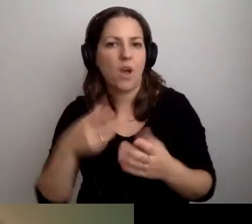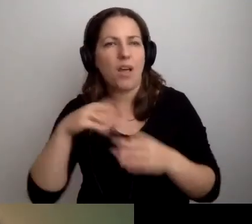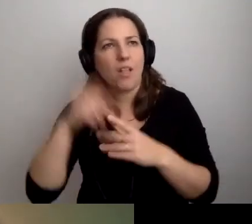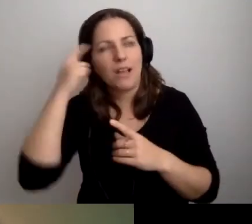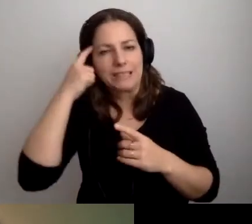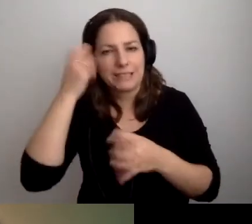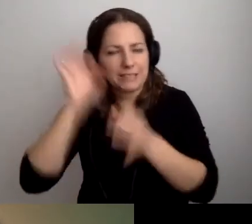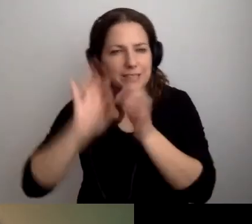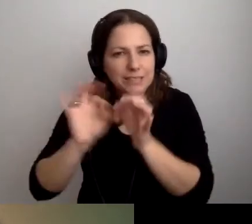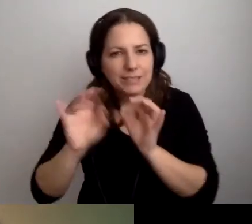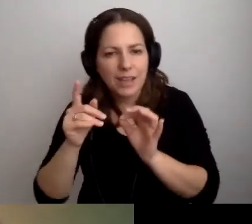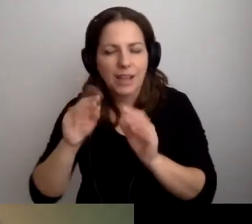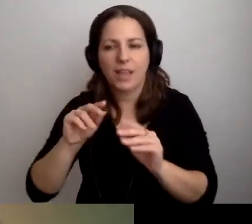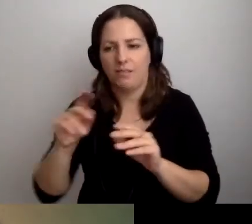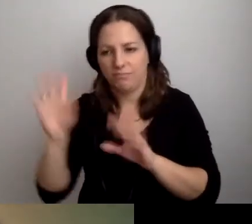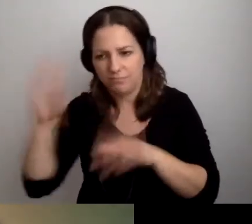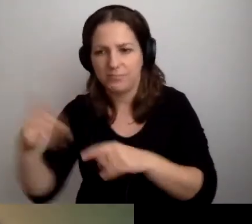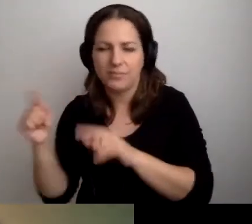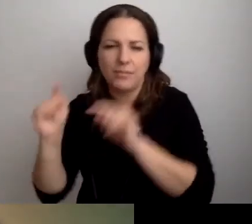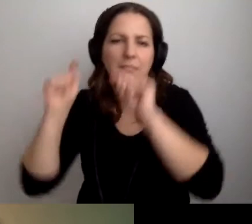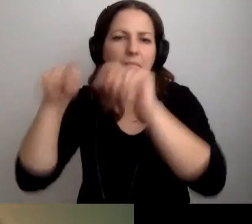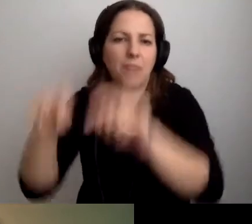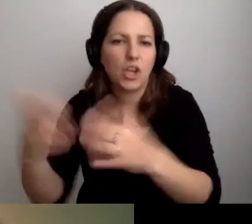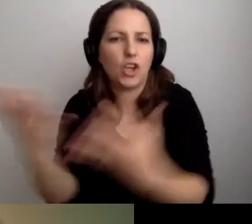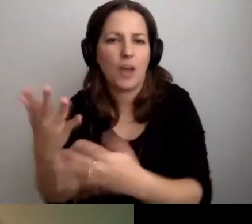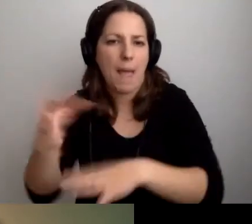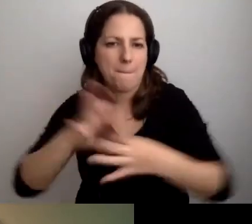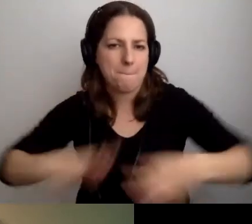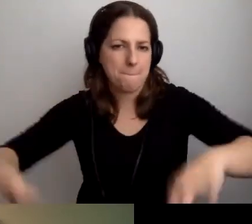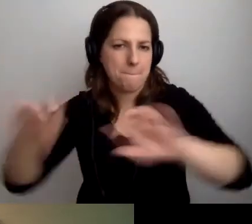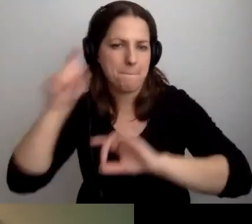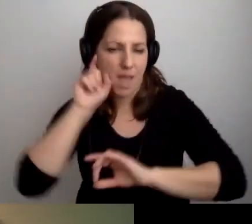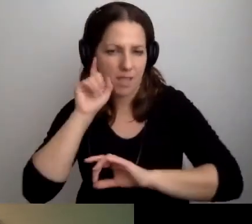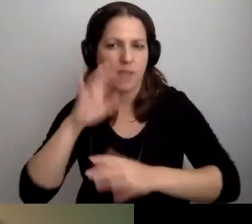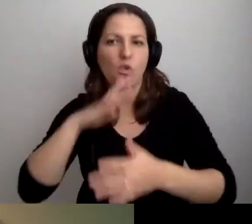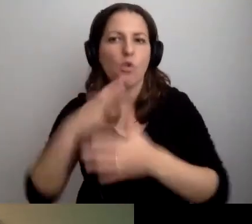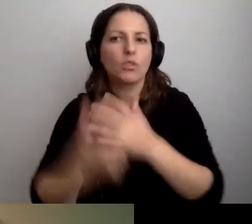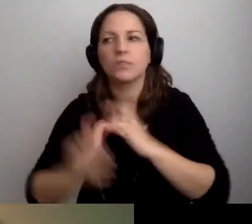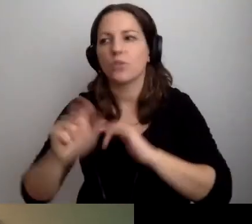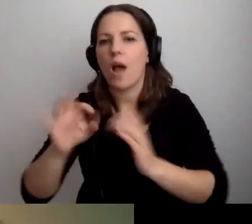I przemieszczać się tam, gdzie jest pętla. Korzystać z tego, co jest dostępne.